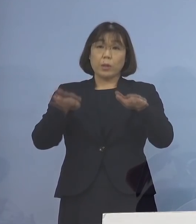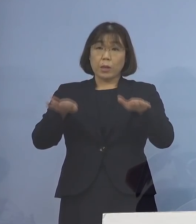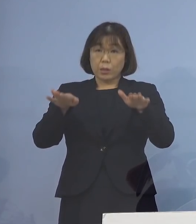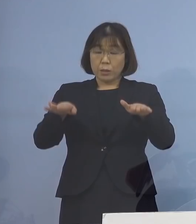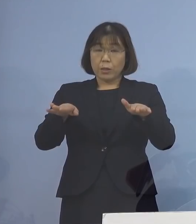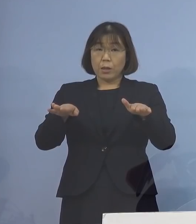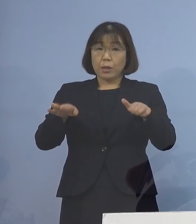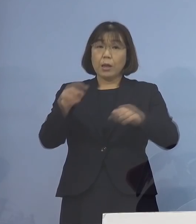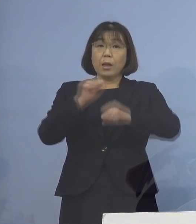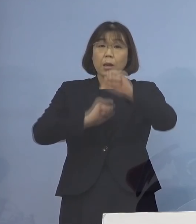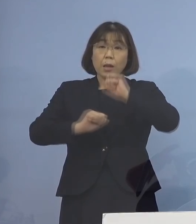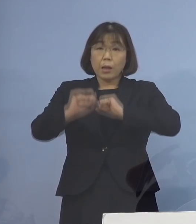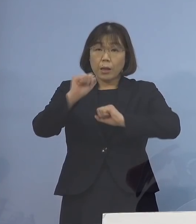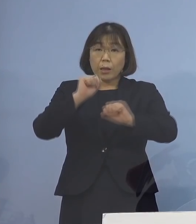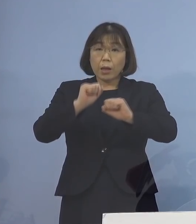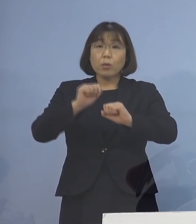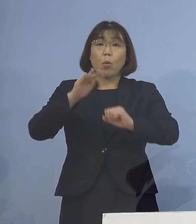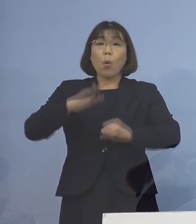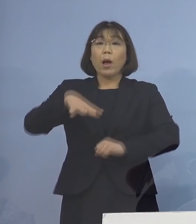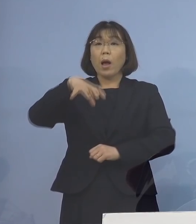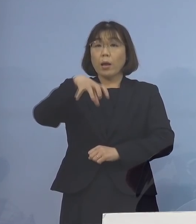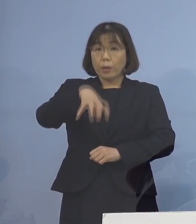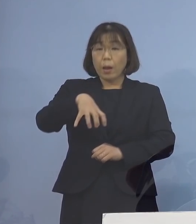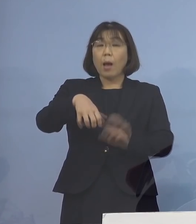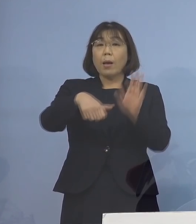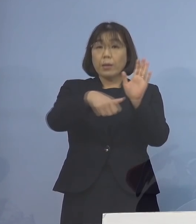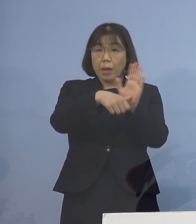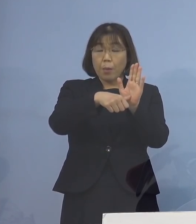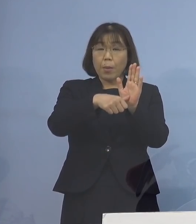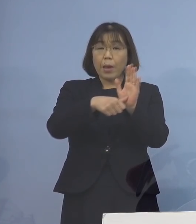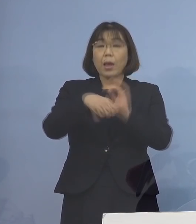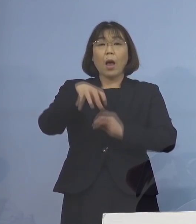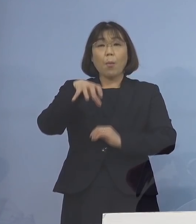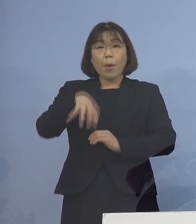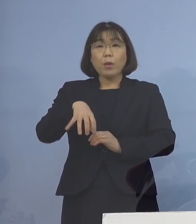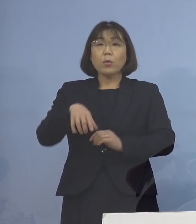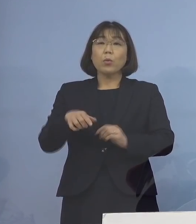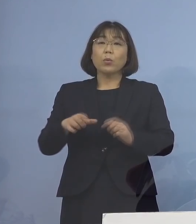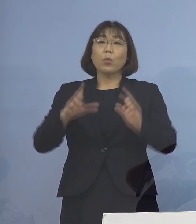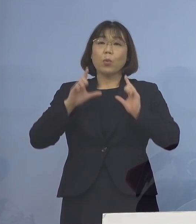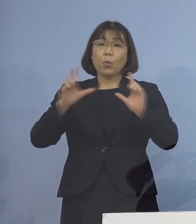活動が行われた施設の名称や 所在地の公表については